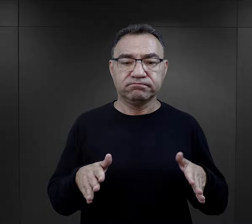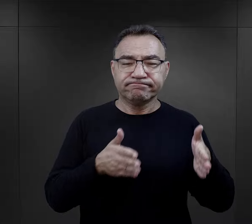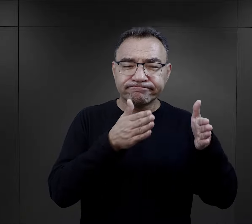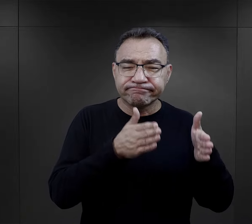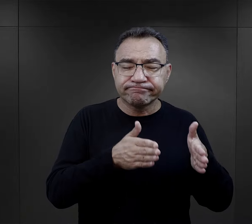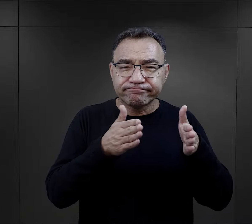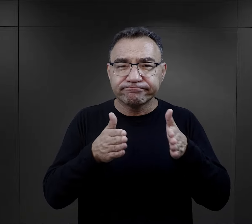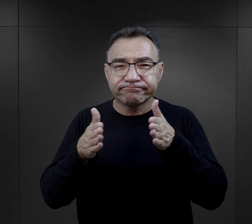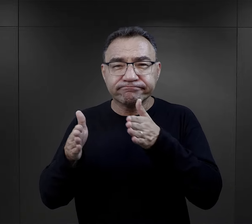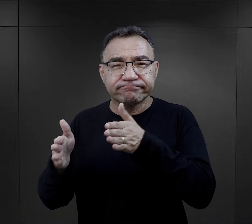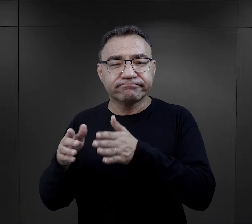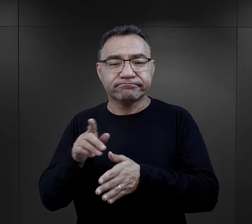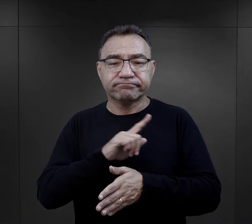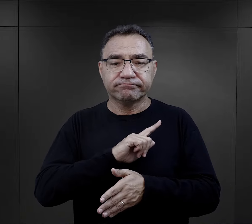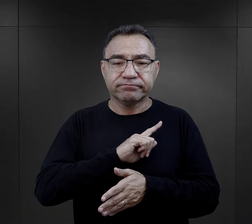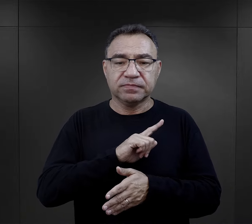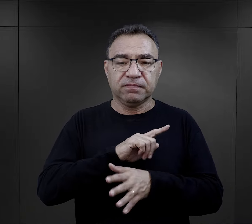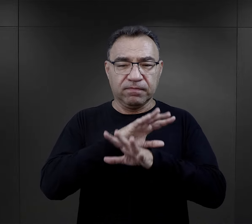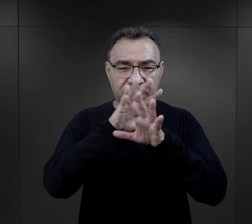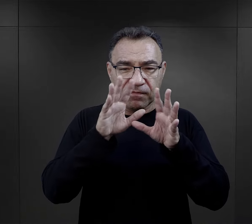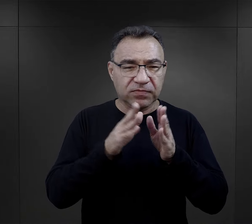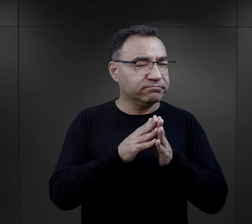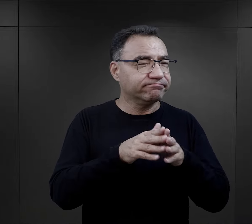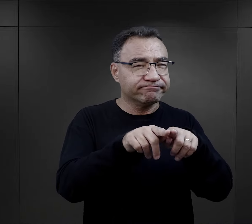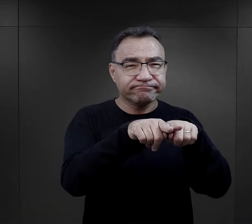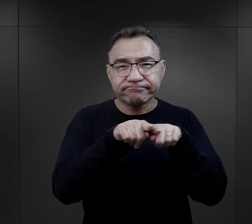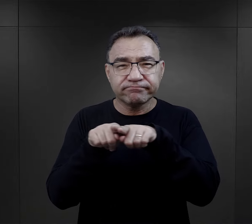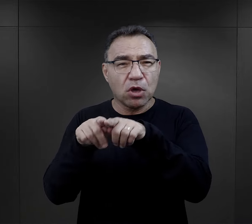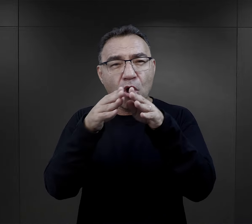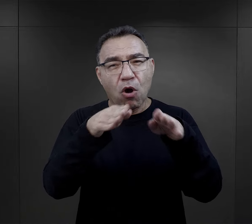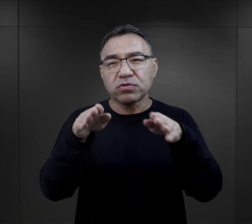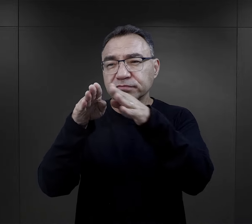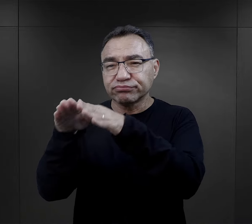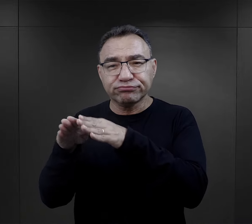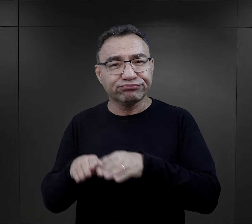porządek dnia, był właściwie we wszystkich obozach taki sam.